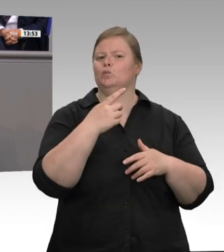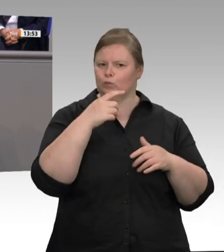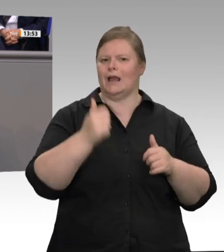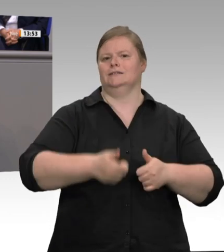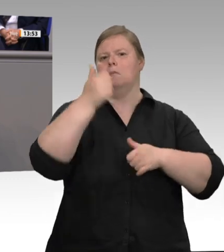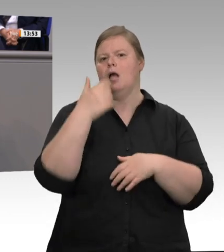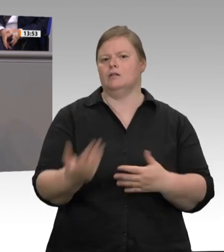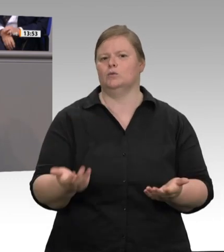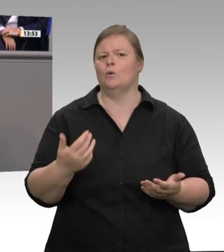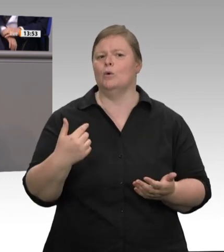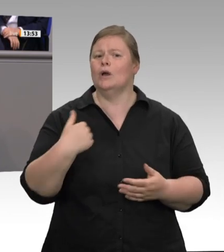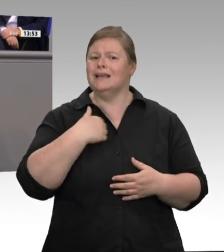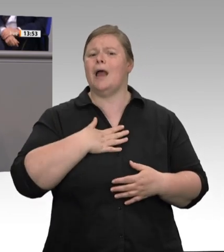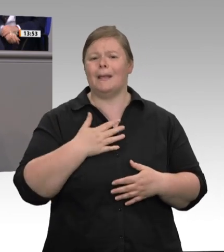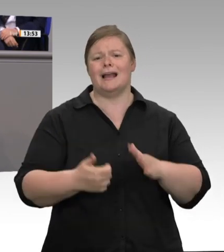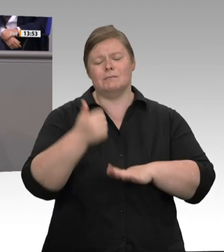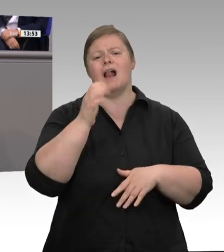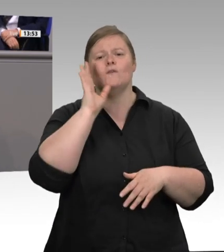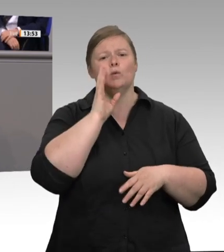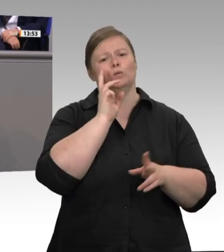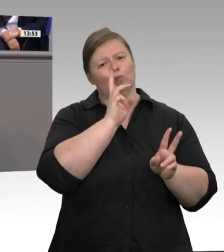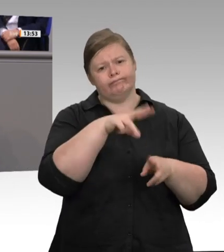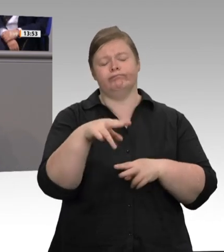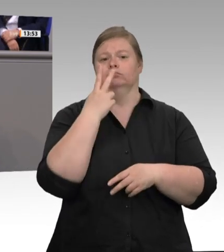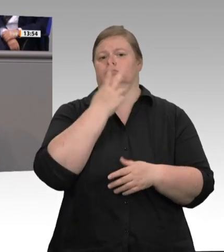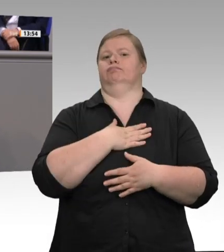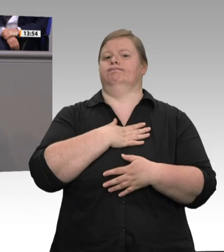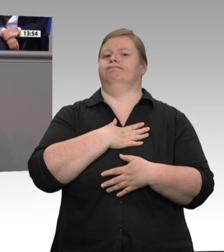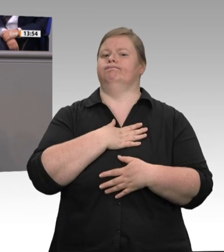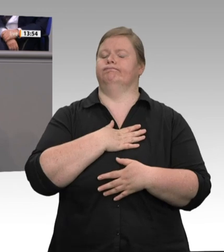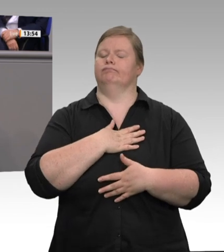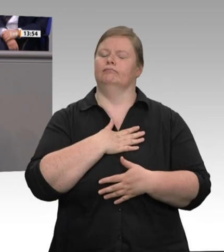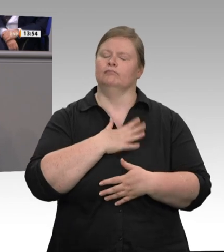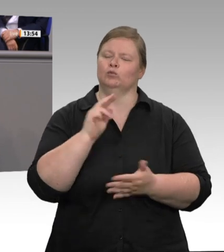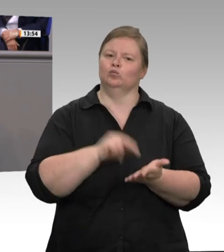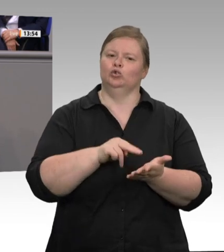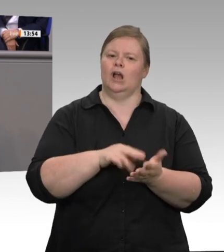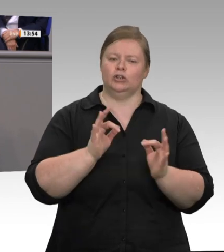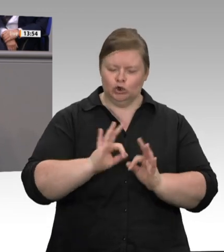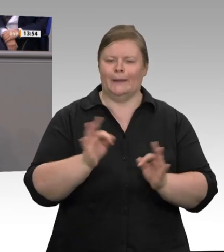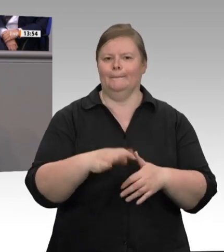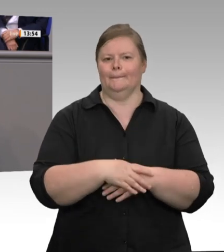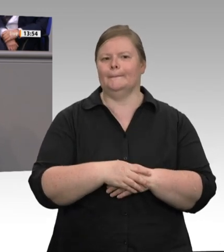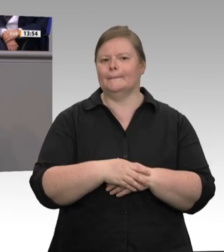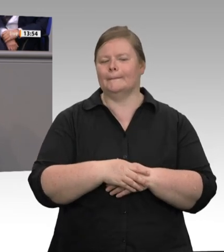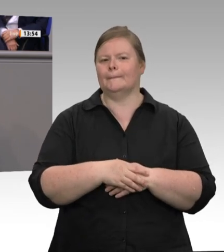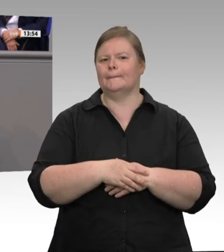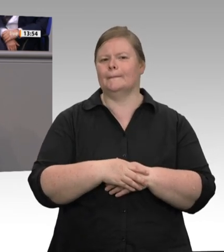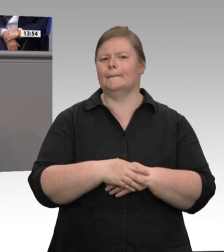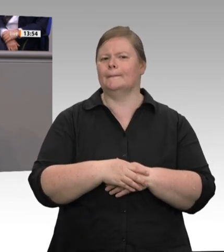gewesen sind. Bei 650 kontrollierten Unterkünften wurden 1 863 mittlere und gravierende Beanstandungen